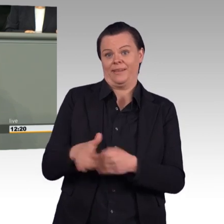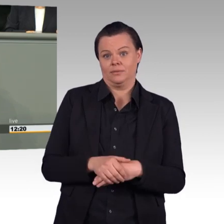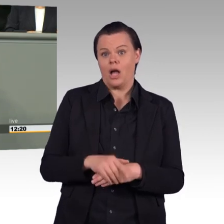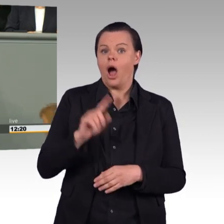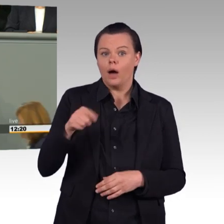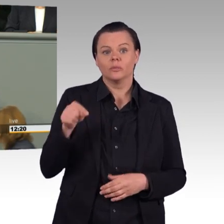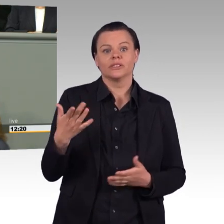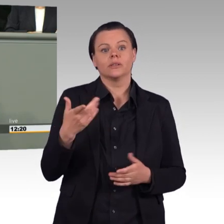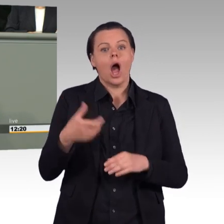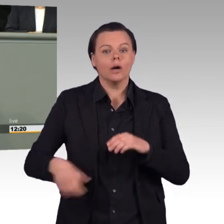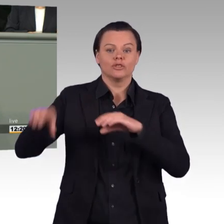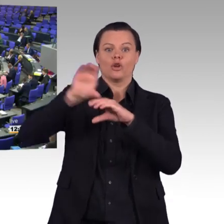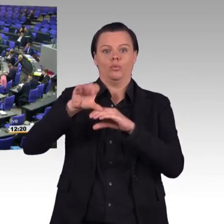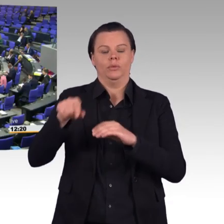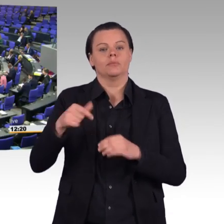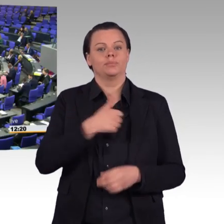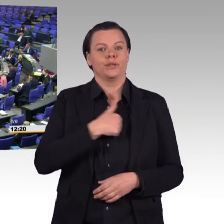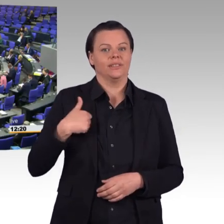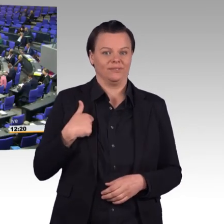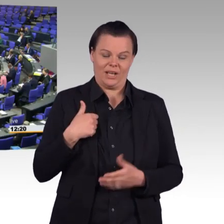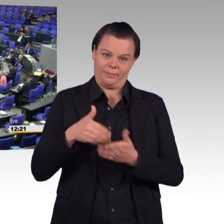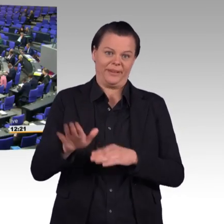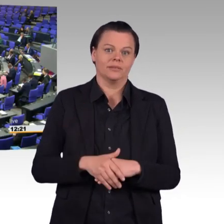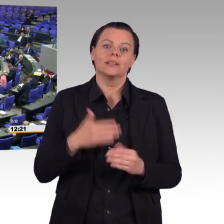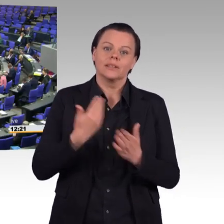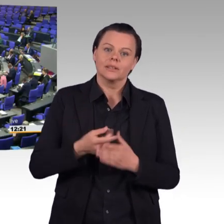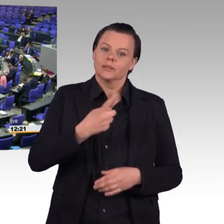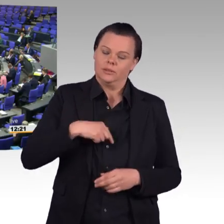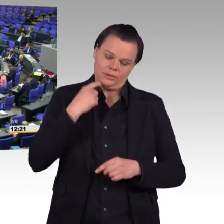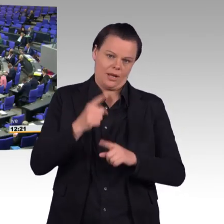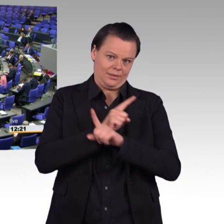(Beifall) Die Bundeswehr soll von derzeit 180.000